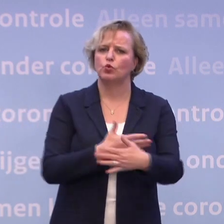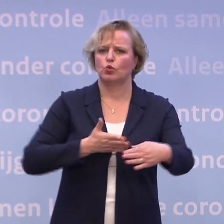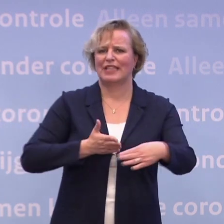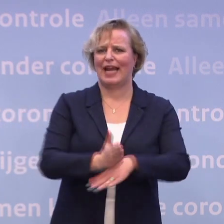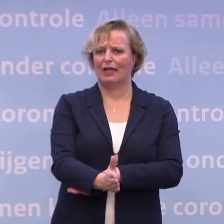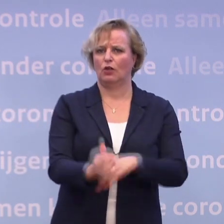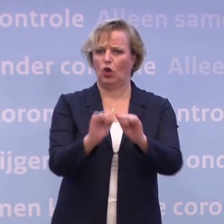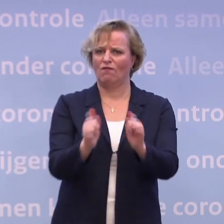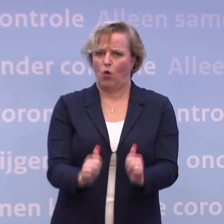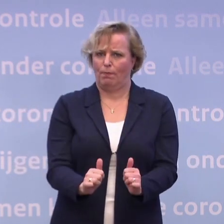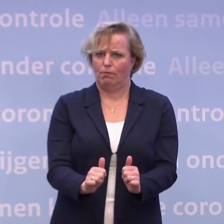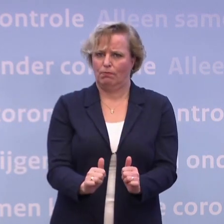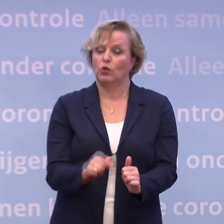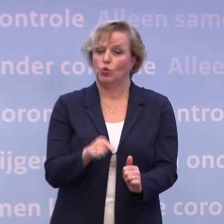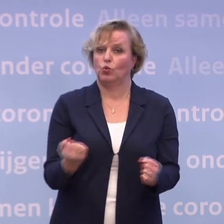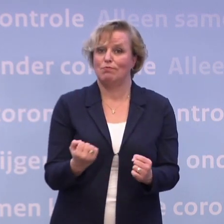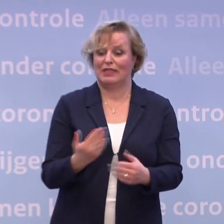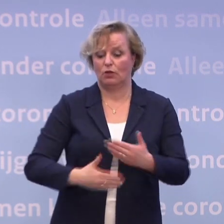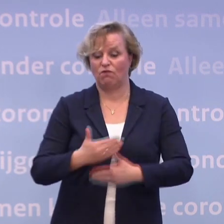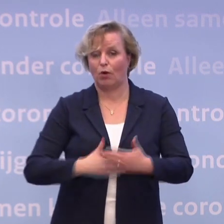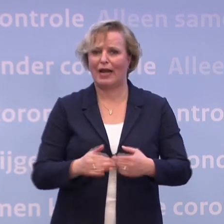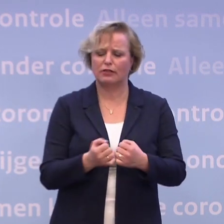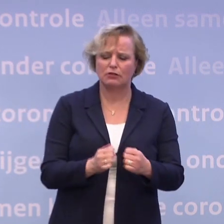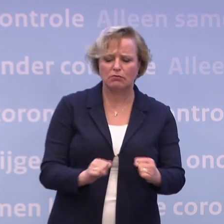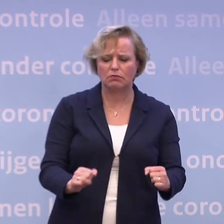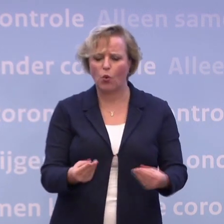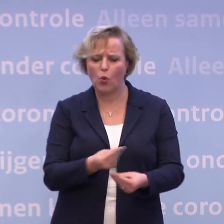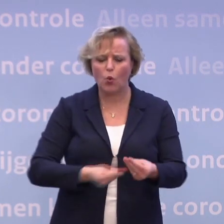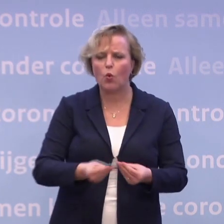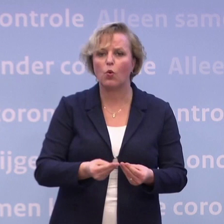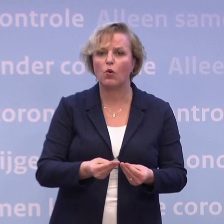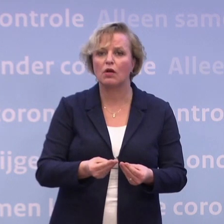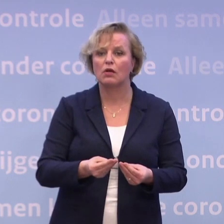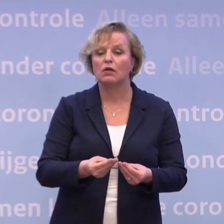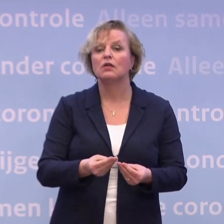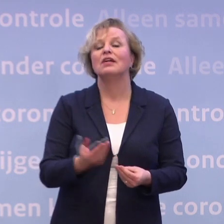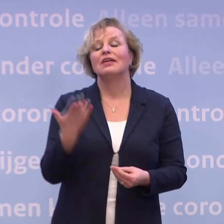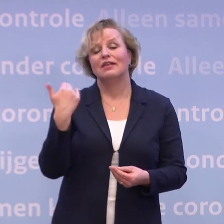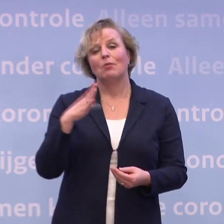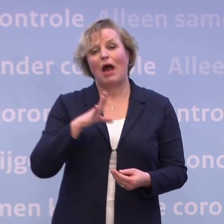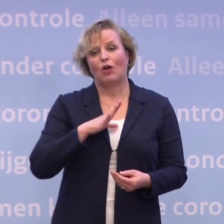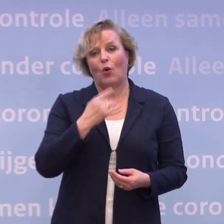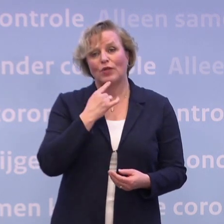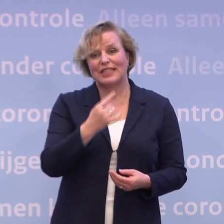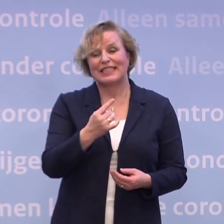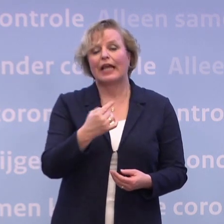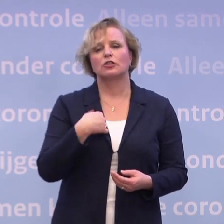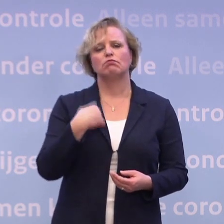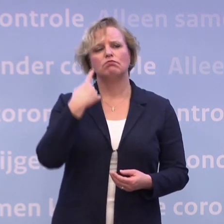...willen voorbereiden. Die wordt op dit moment voorbereid. En tegelijkertijd heb ik daar ook wel van gezegd... ...ik denk dat er meer winst te boeken is...